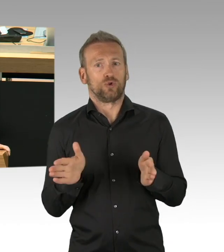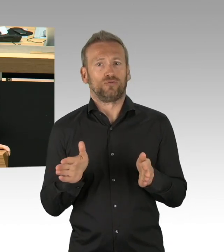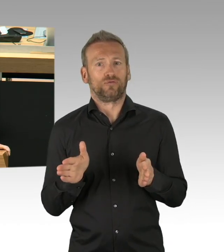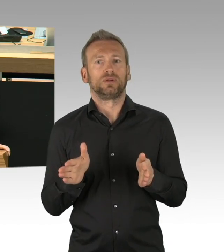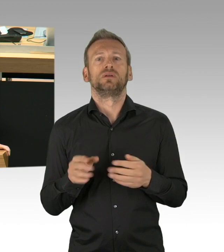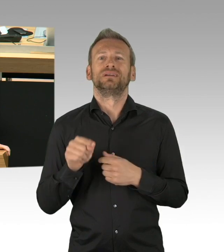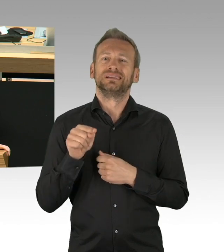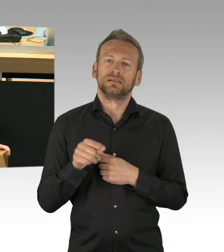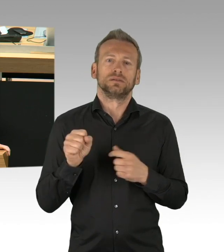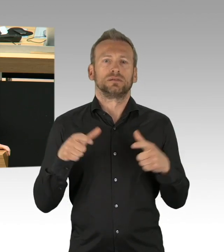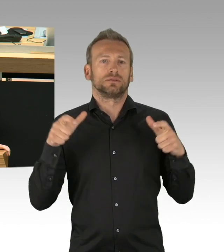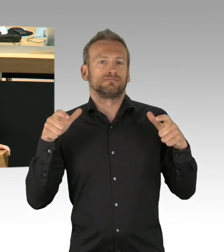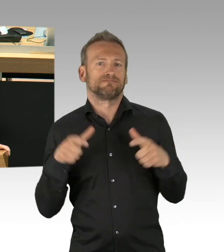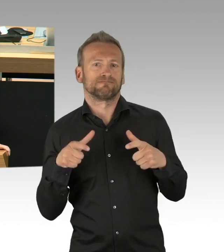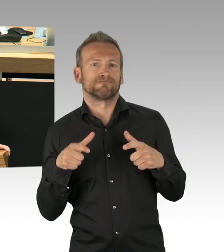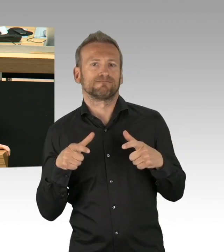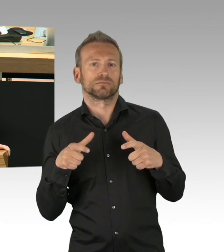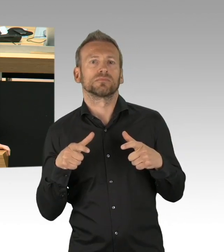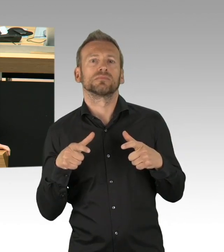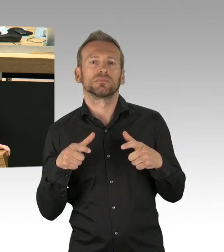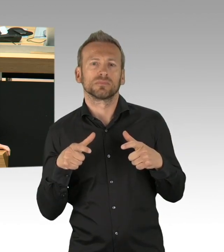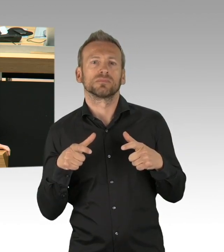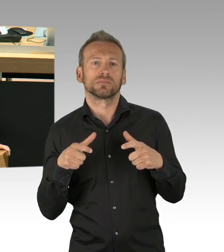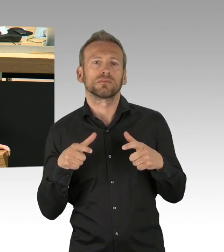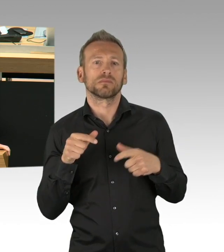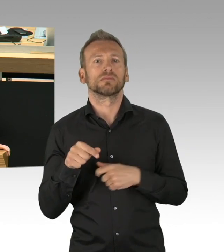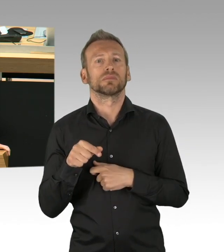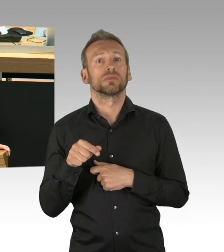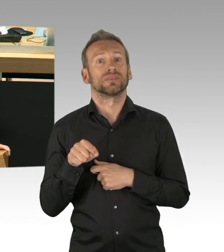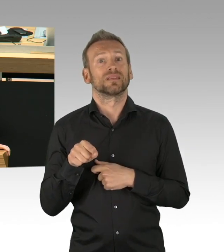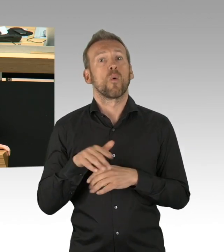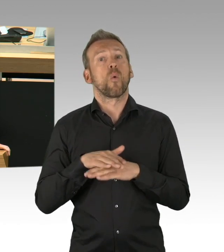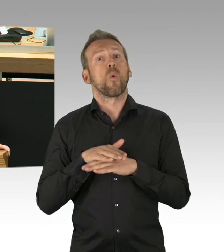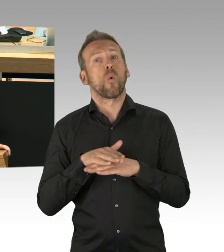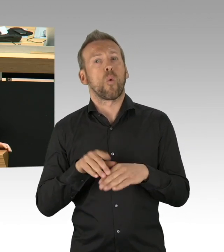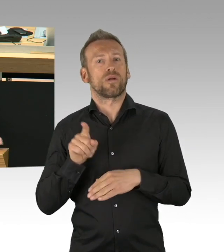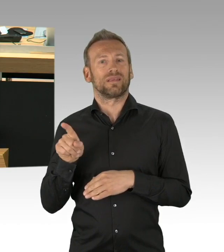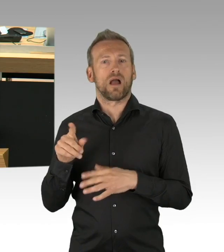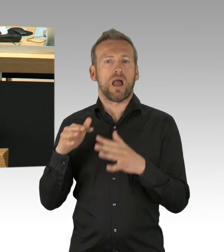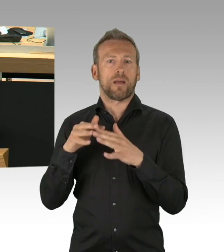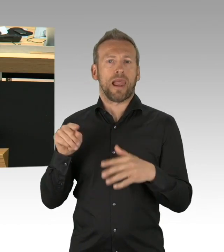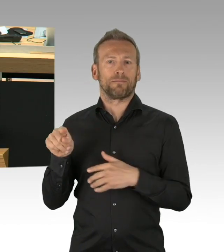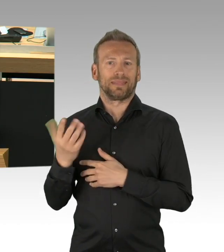aber dass wir ein geregeltes Verfahren unter Einbindung der Parlamente haben müssen, ist uns wichtig, gerade vor dem Hintergrund, dass die Berlinerinnen und Berliner